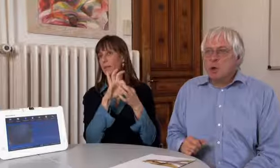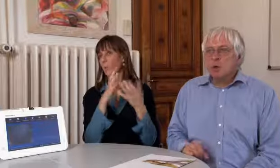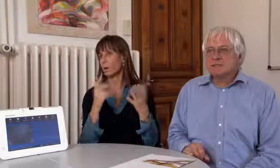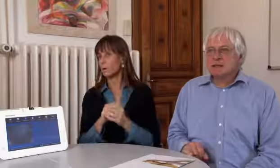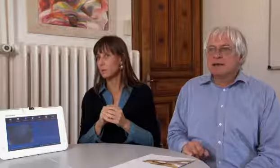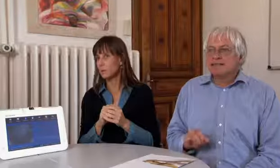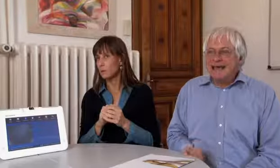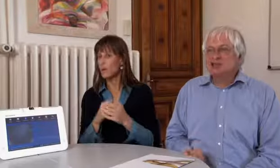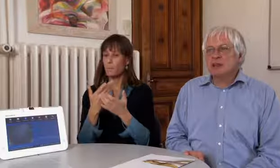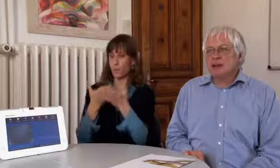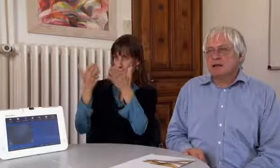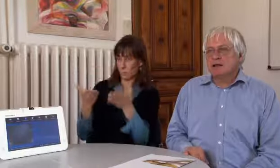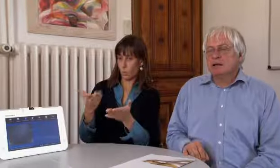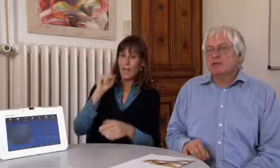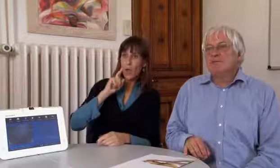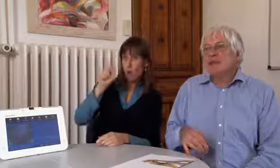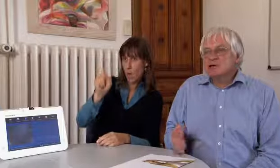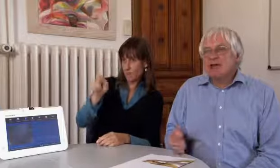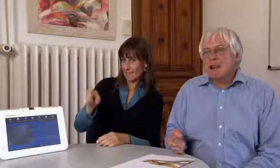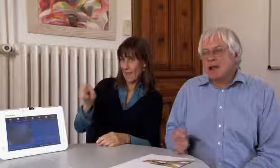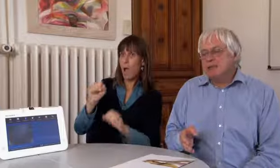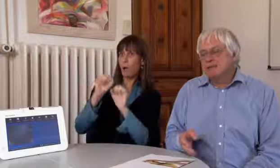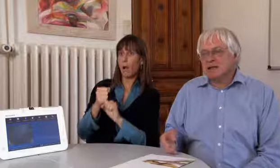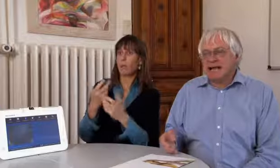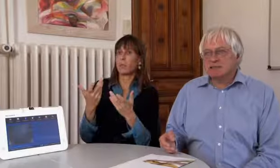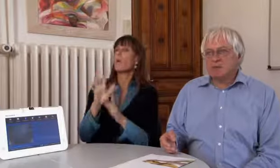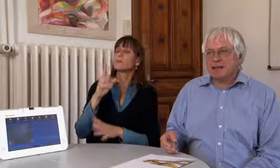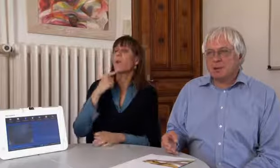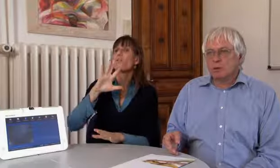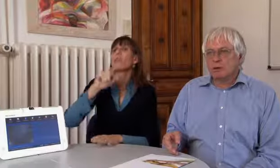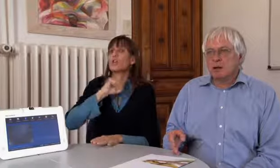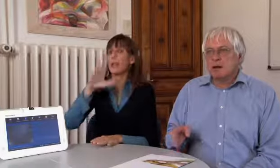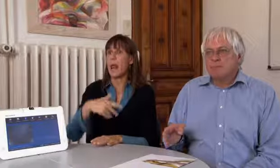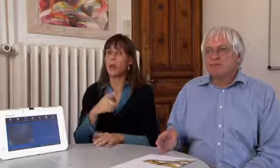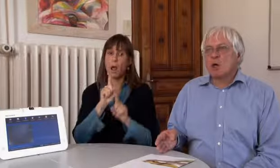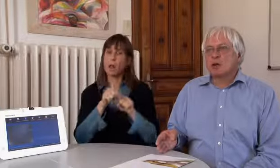So können Gehörlose sehr schnell, viel schneller